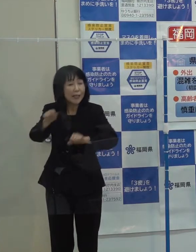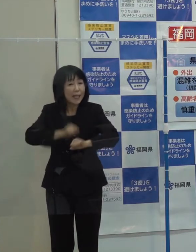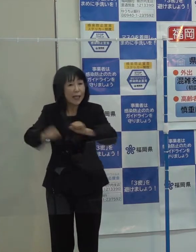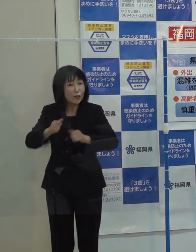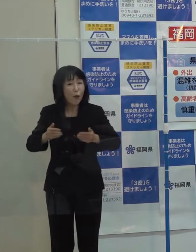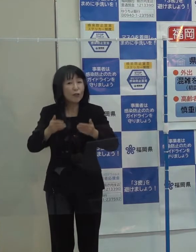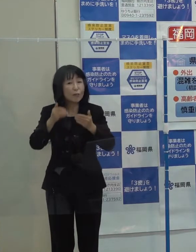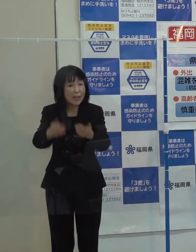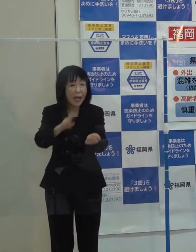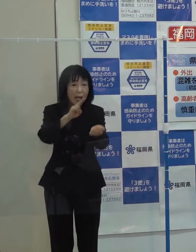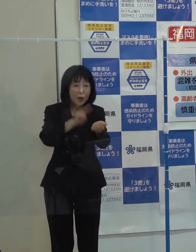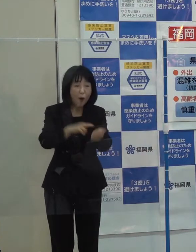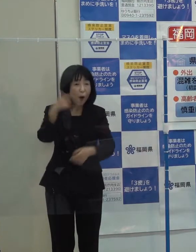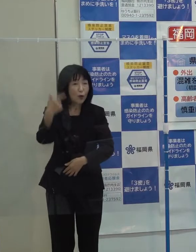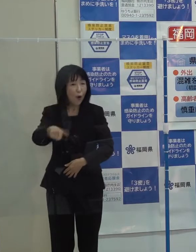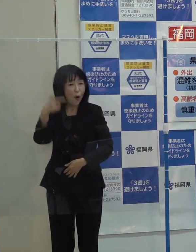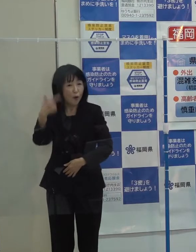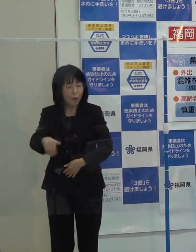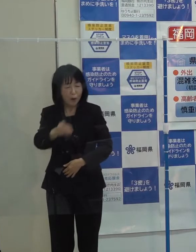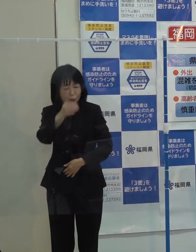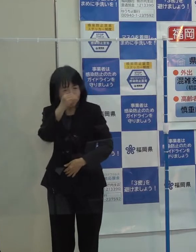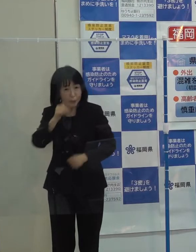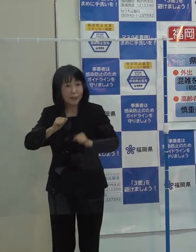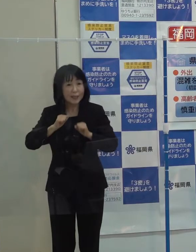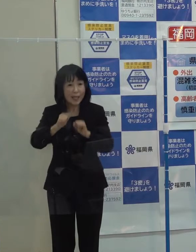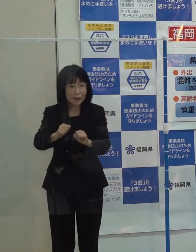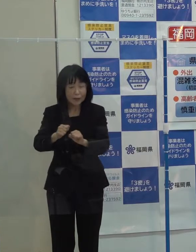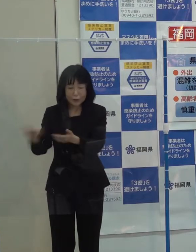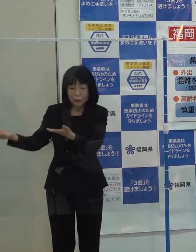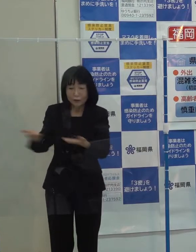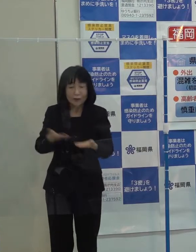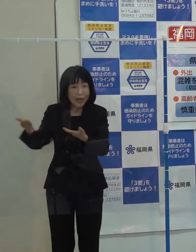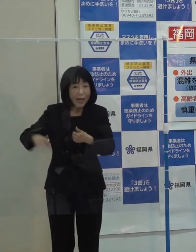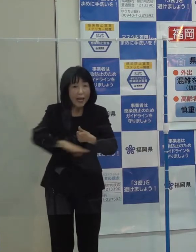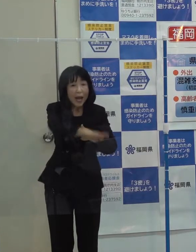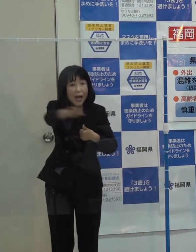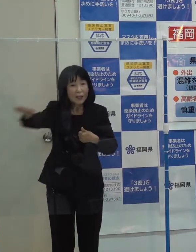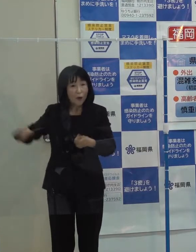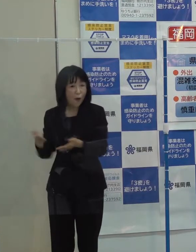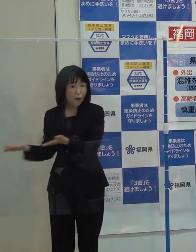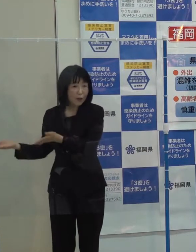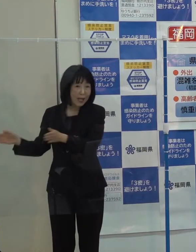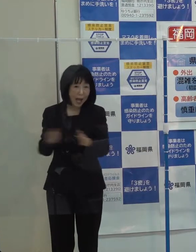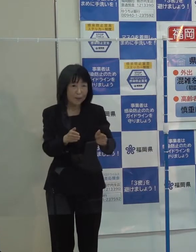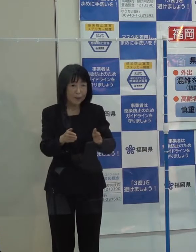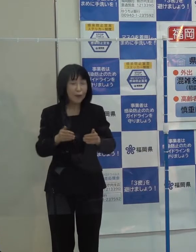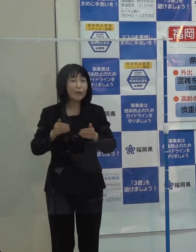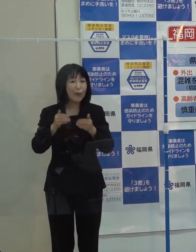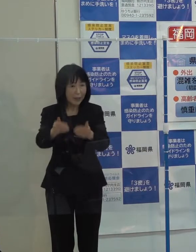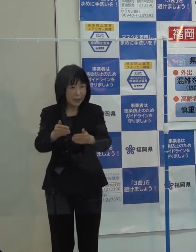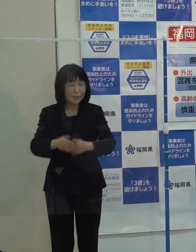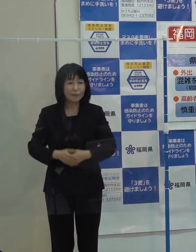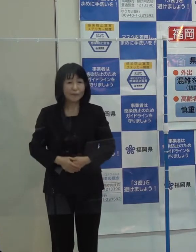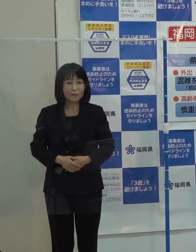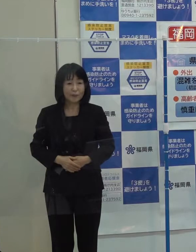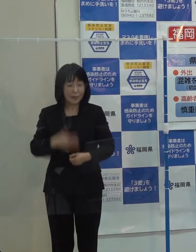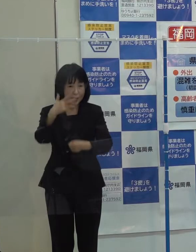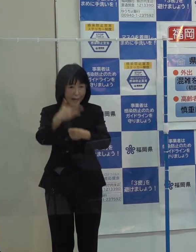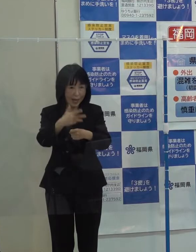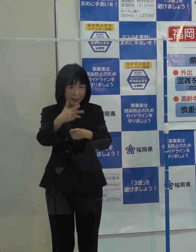医療 教育の充実など 受入れ環境の整備に取り組んでいきたいと考えています 第８位です